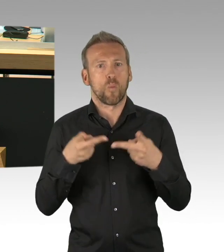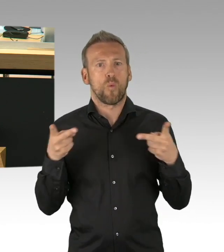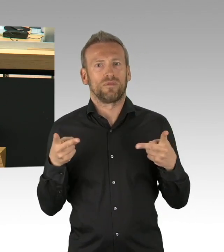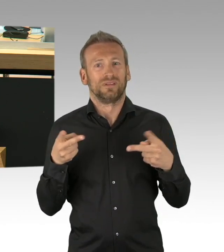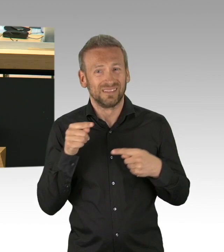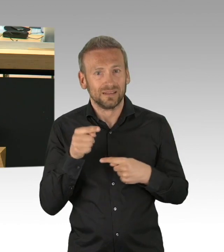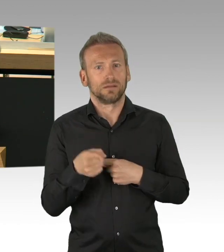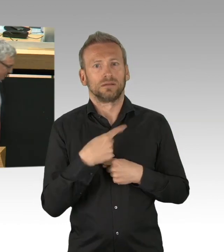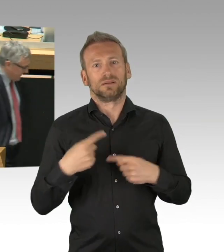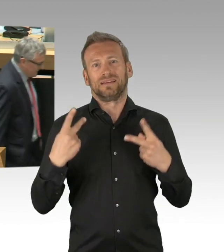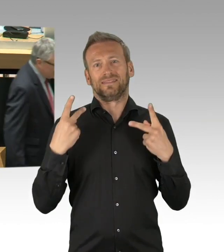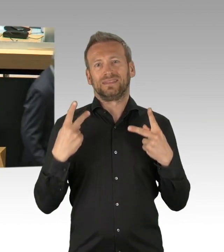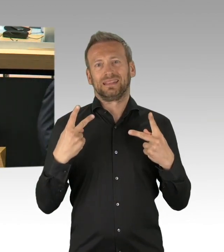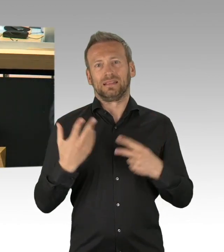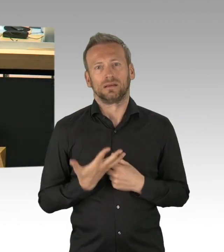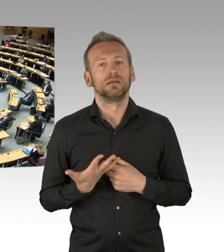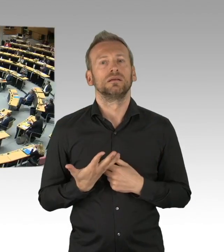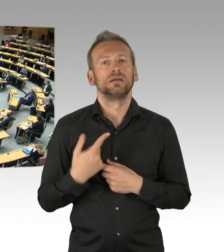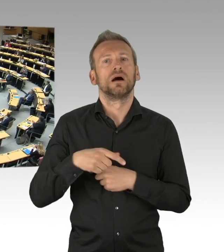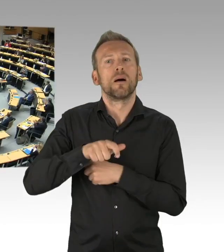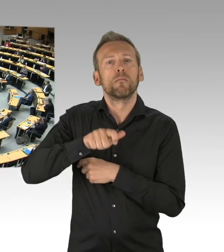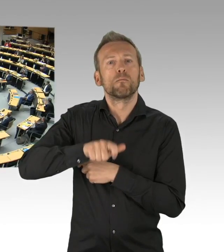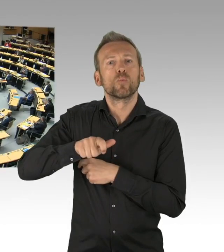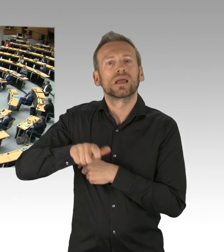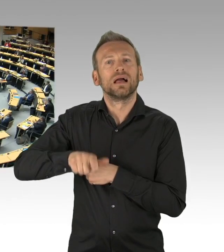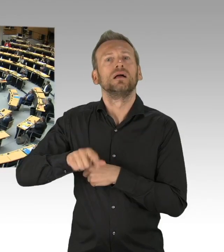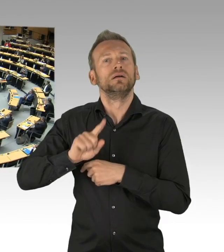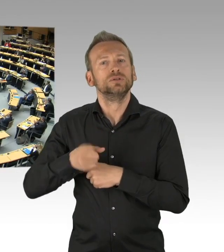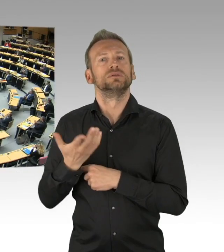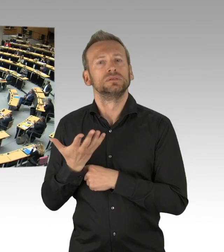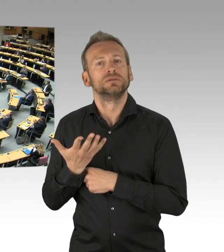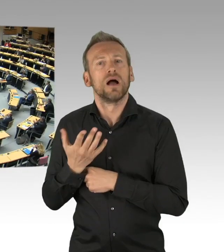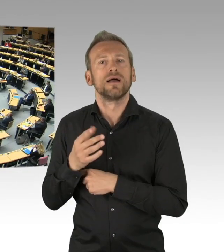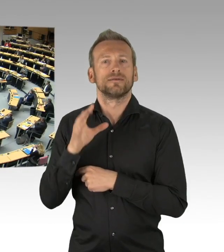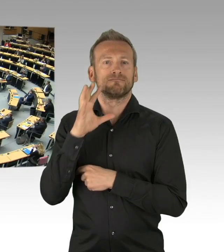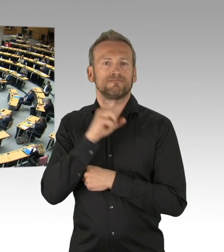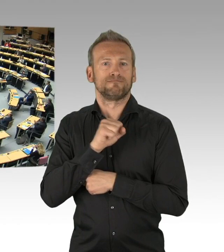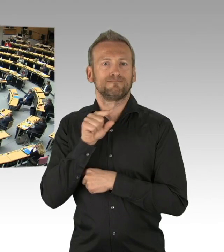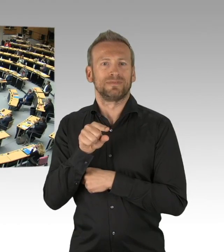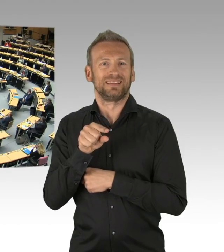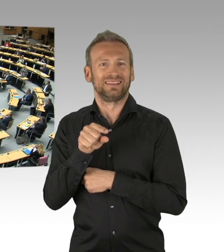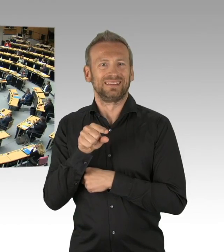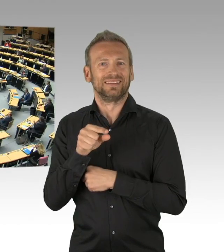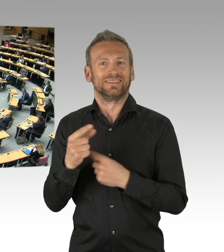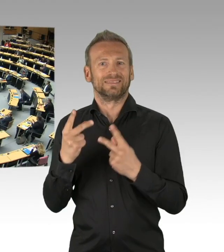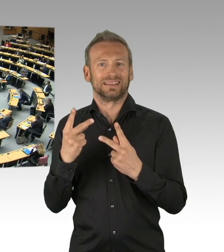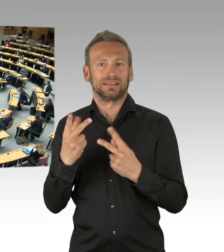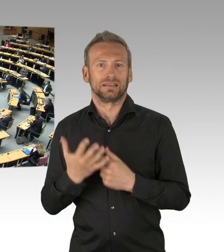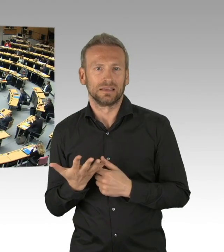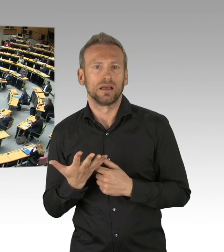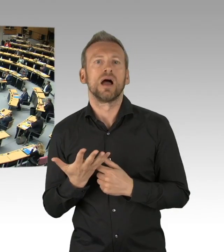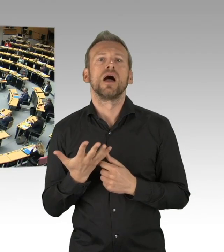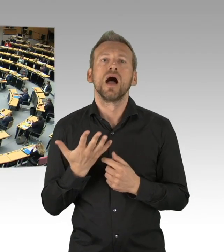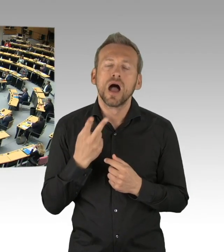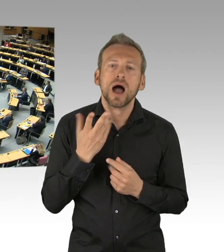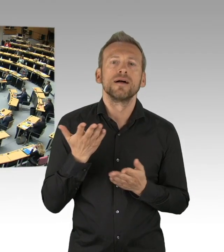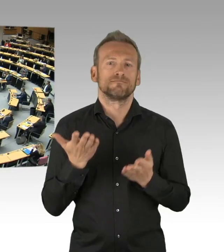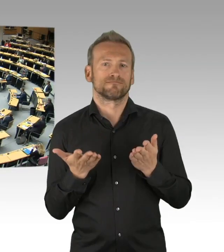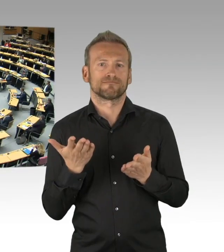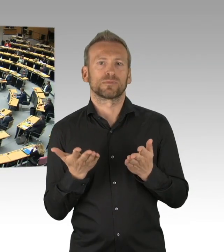(Beifall)